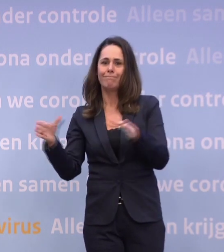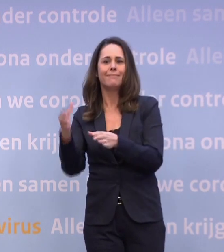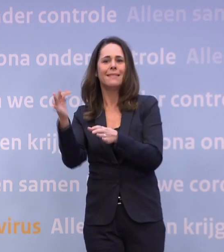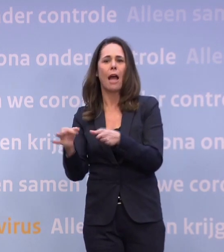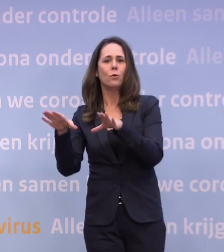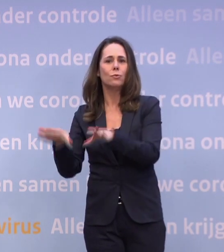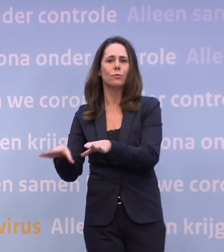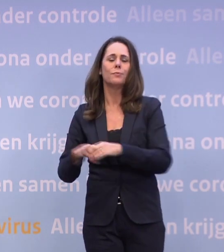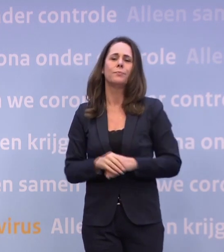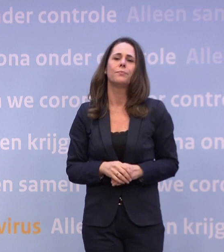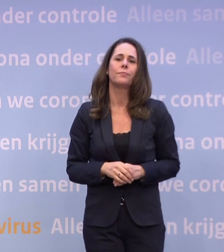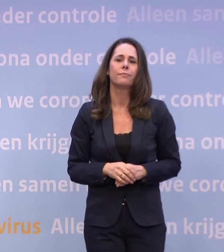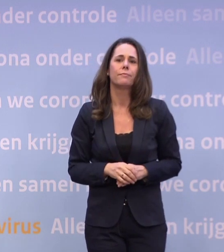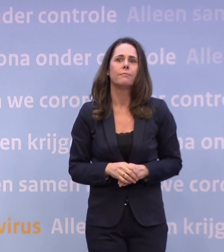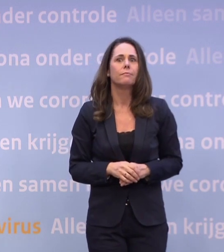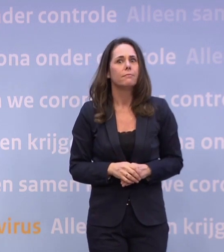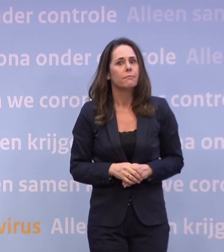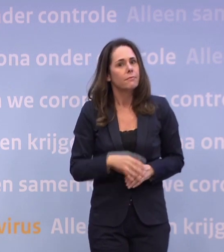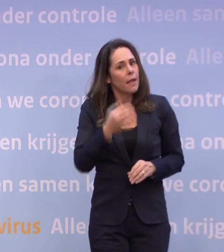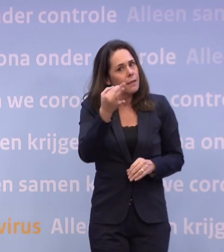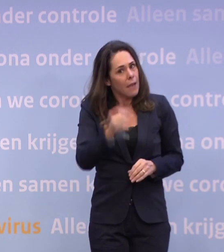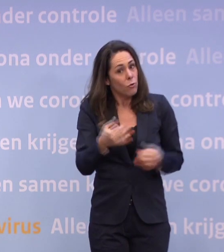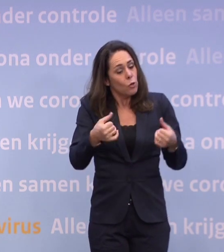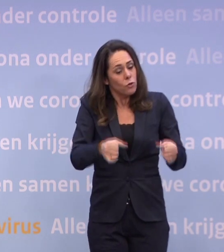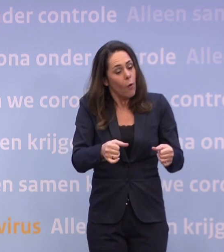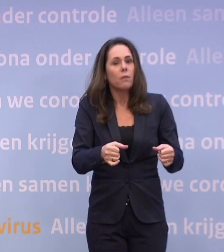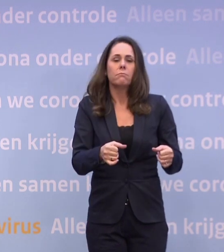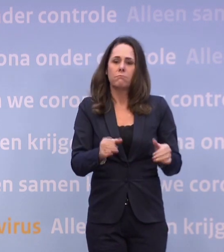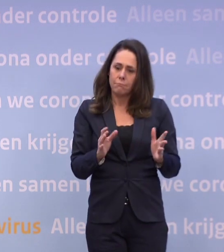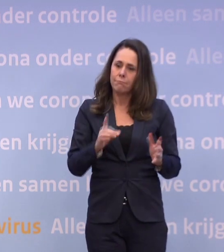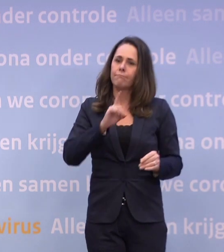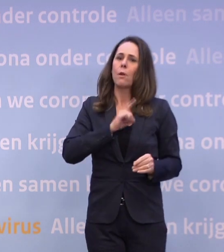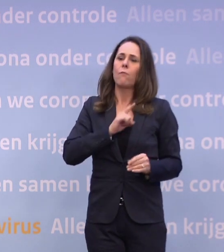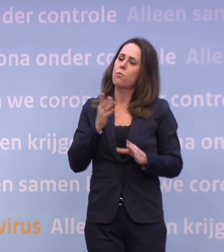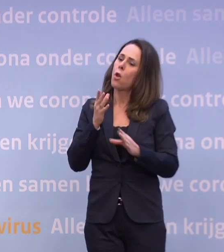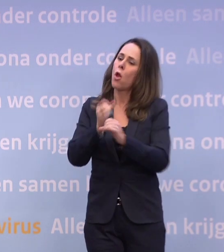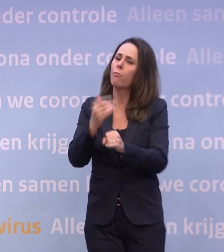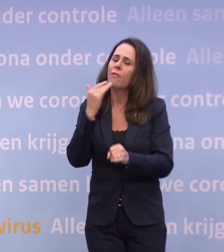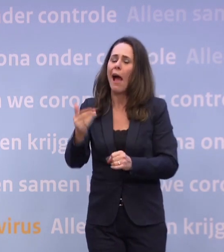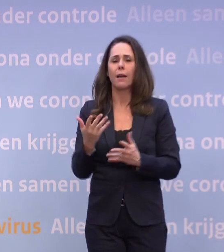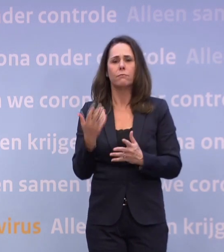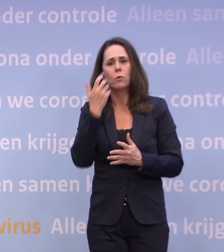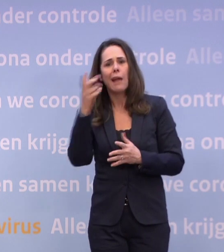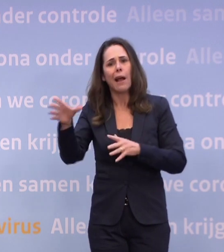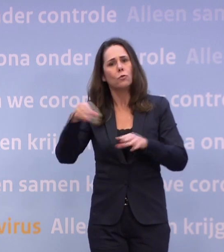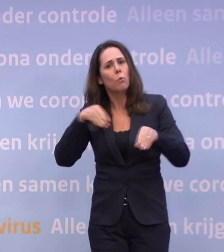En als je dan gedwongen thuiszit, aarzel niet hulp te vragen... ...voor de dagelijkse boodschappen of de hond uit te laten.